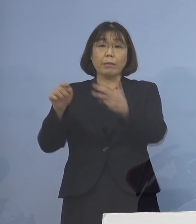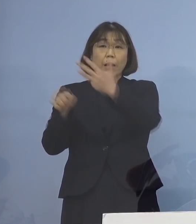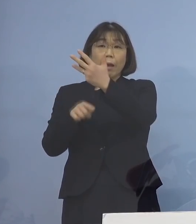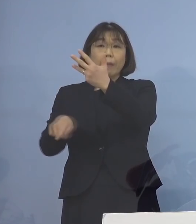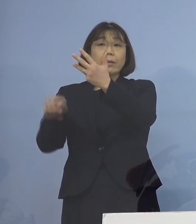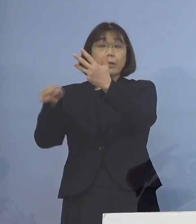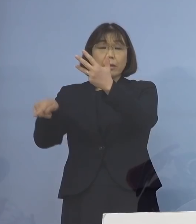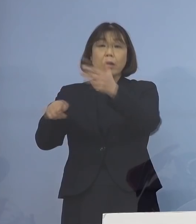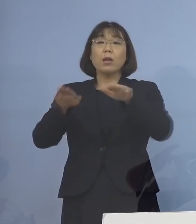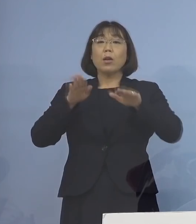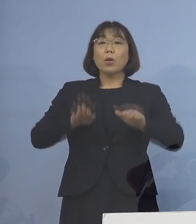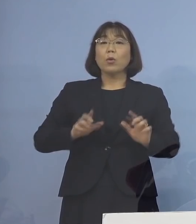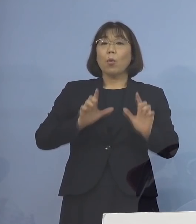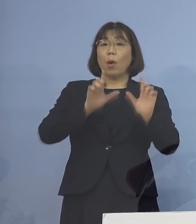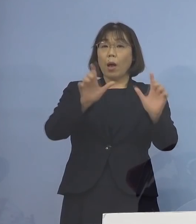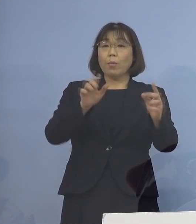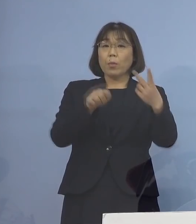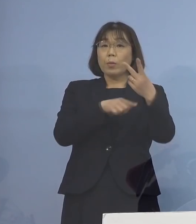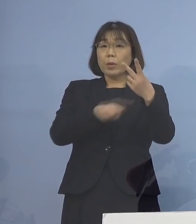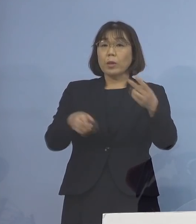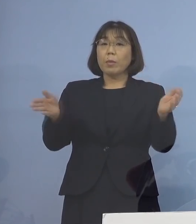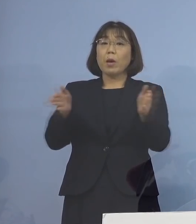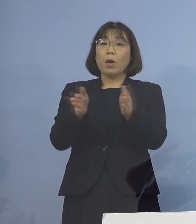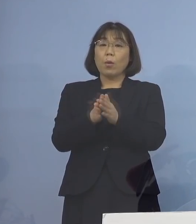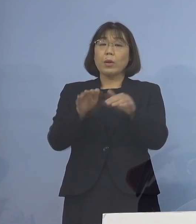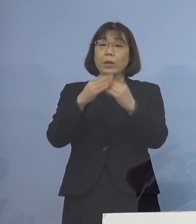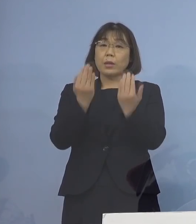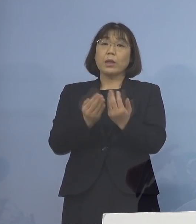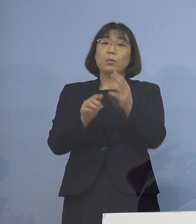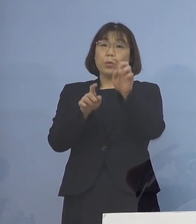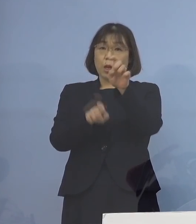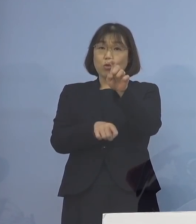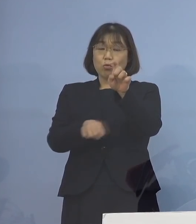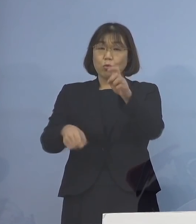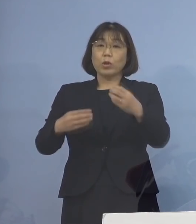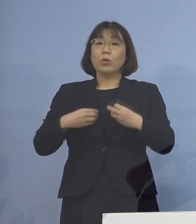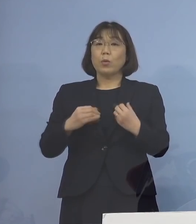本日発表の2名を加えた 計10名の感染者が